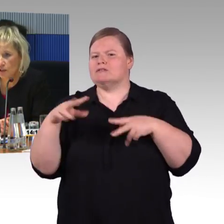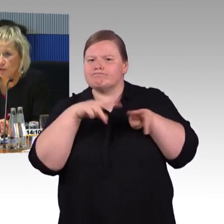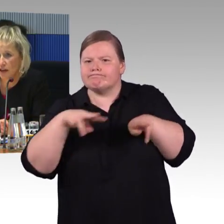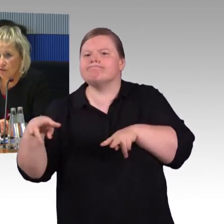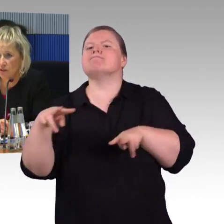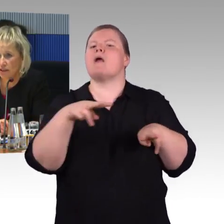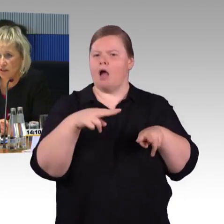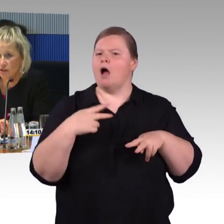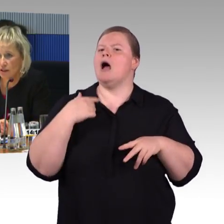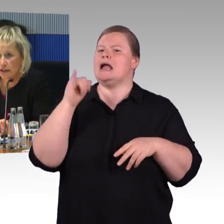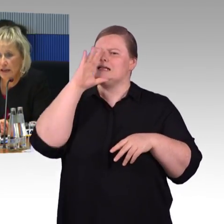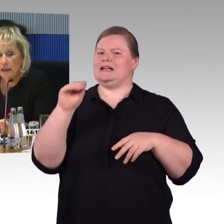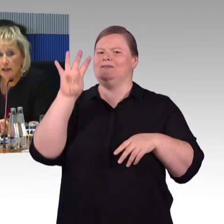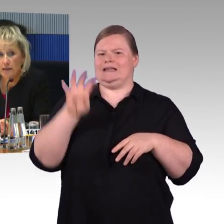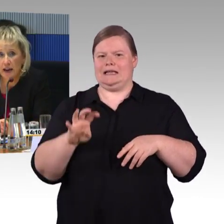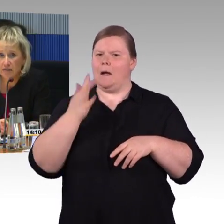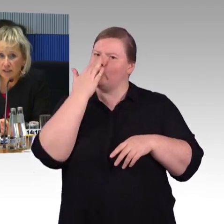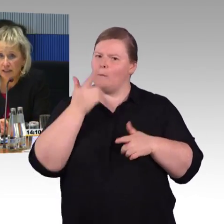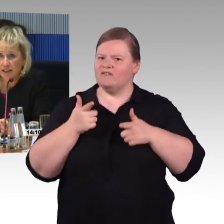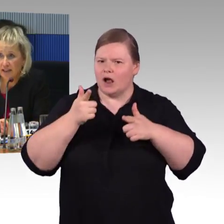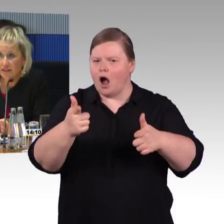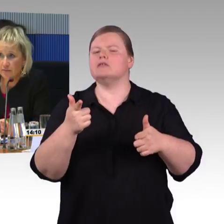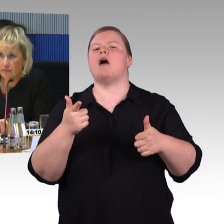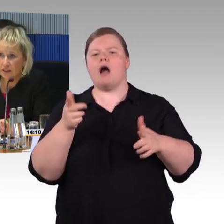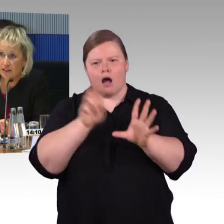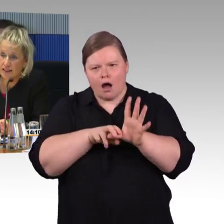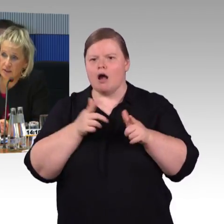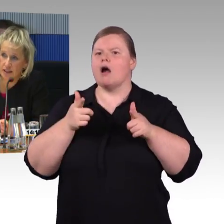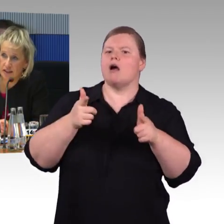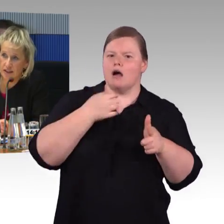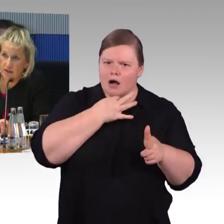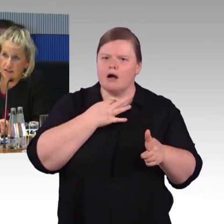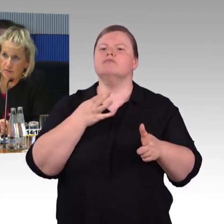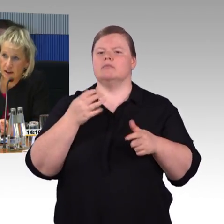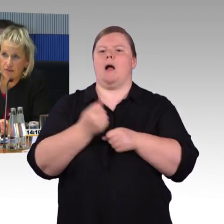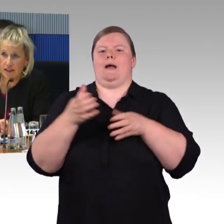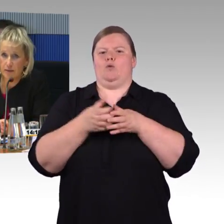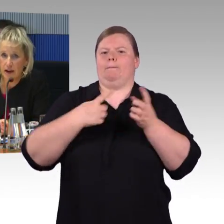das sehr gut nachvollziehen können. Im Nahverkehr sieht es etwas anders aus als im Fernverkehr.